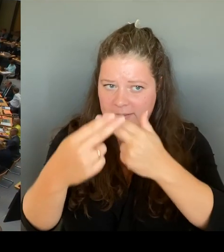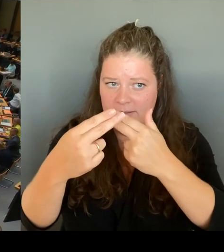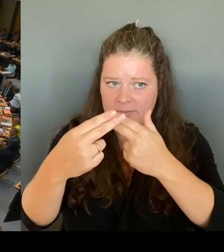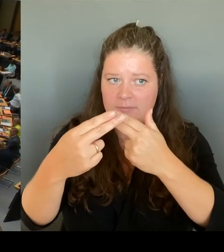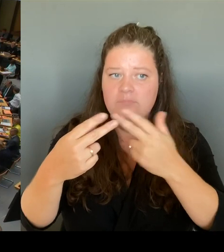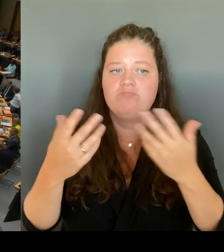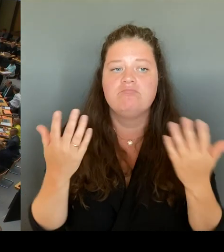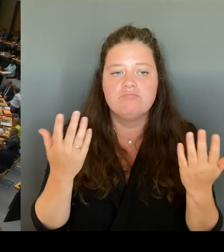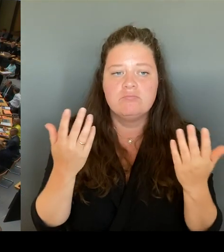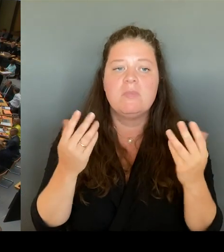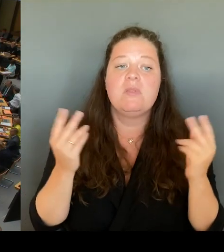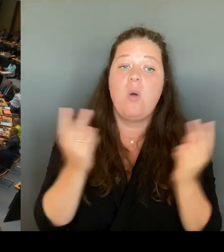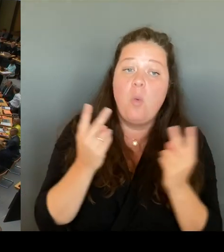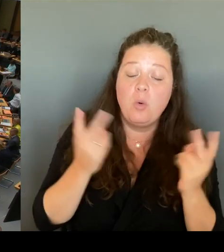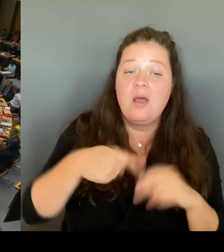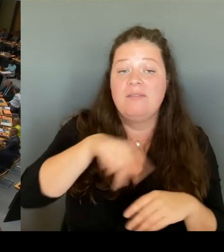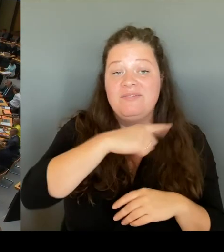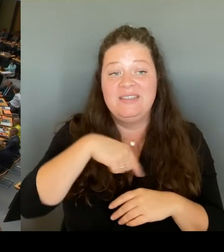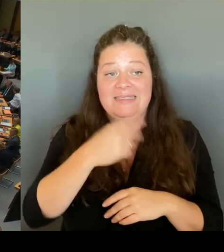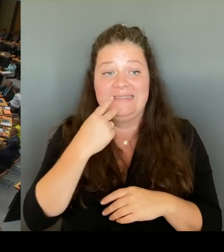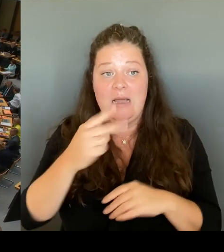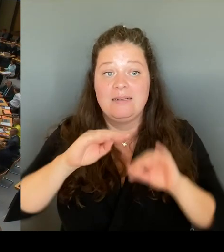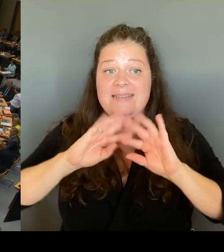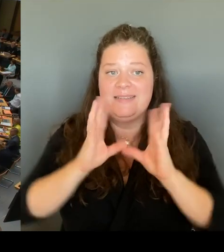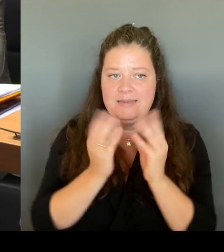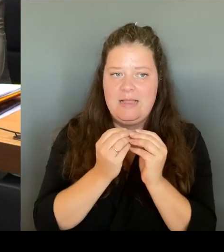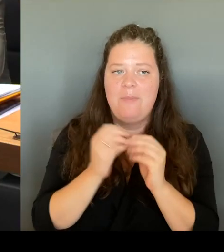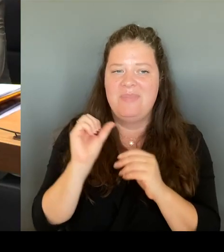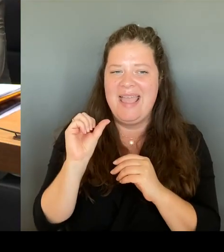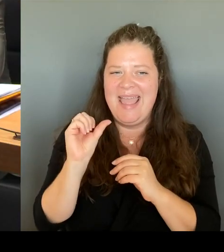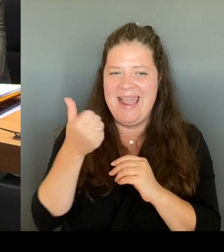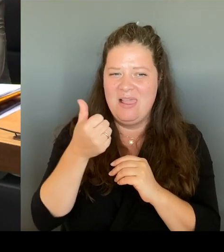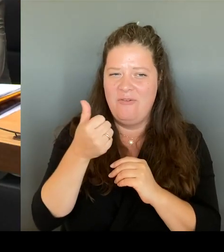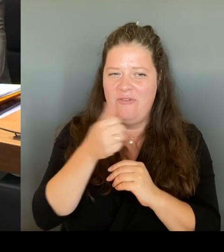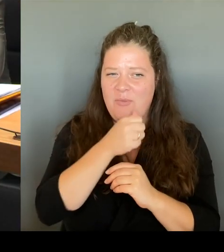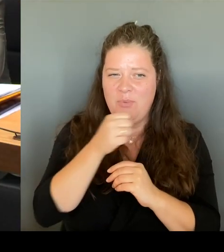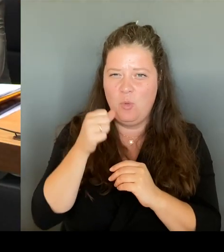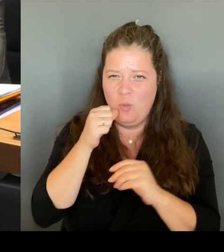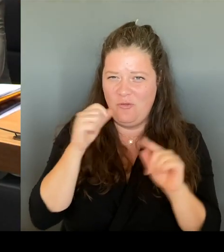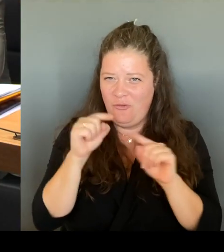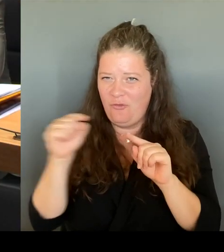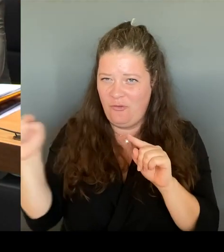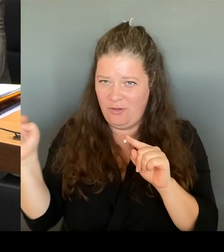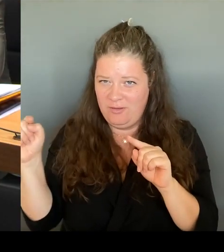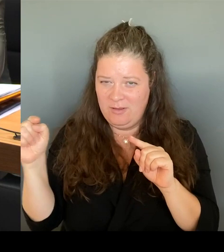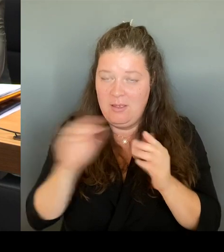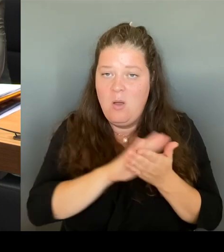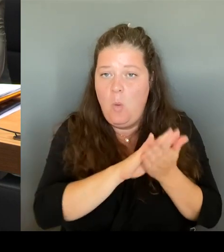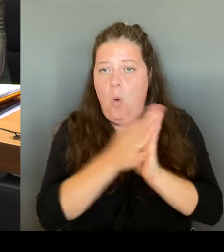unbesetzte Lehrerstellen umzuwandeln und damit den Schulen die Möglichkeit gegeben, sogenannte Multi Professionelle Teams, sich selber